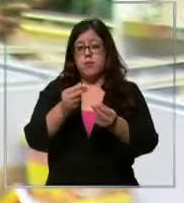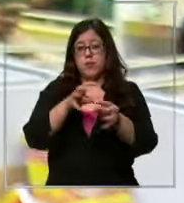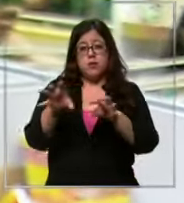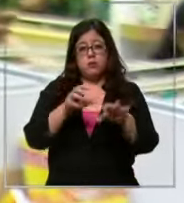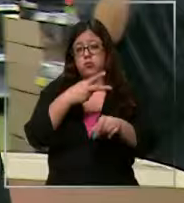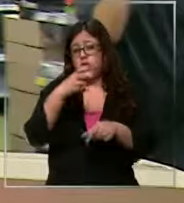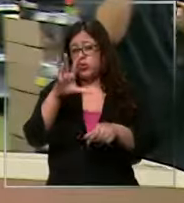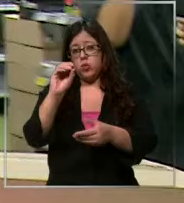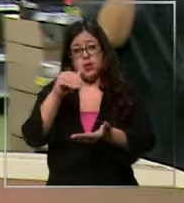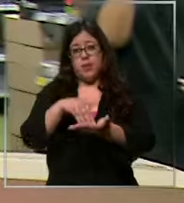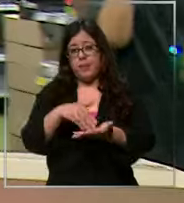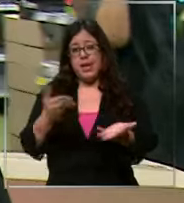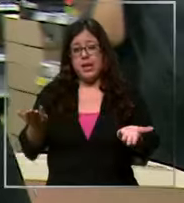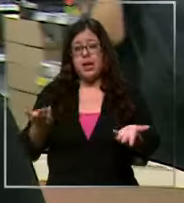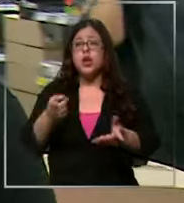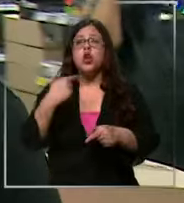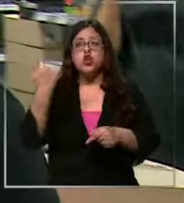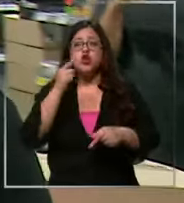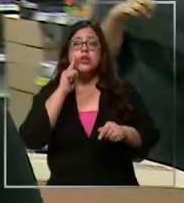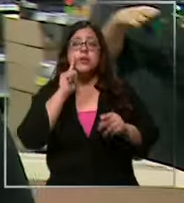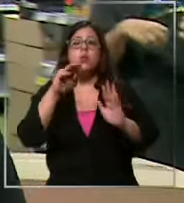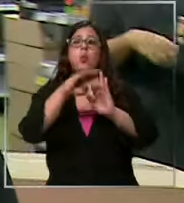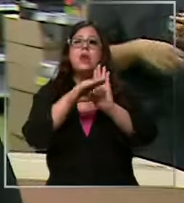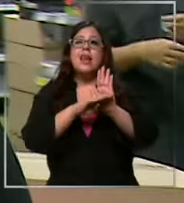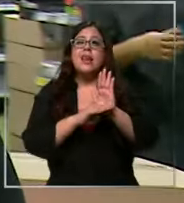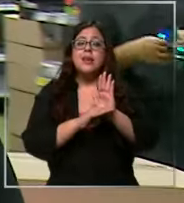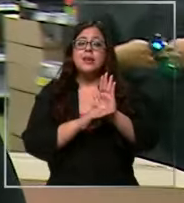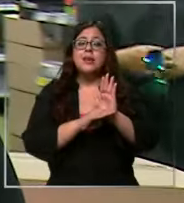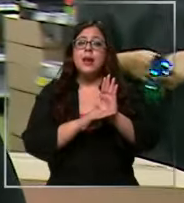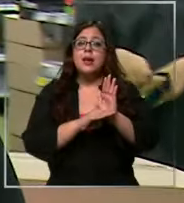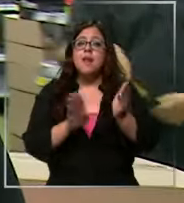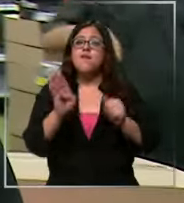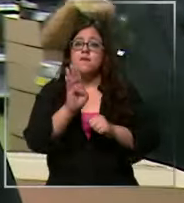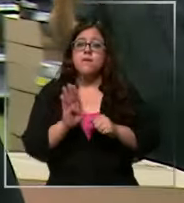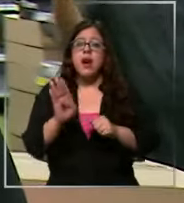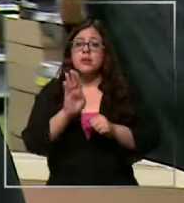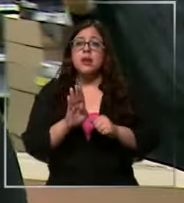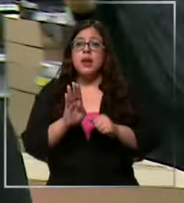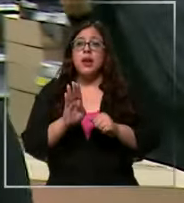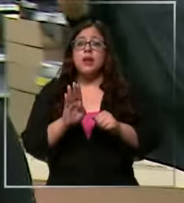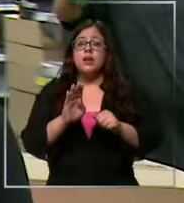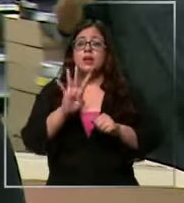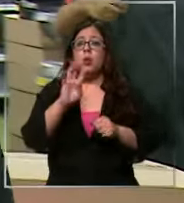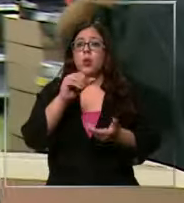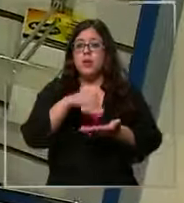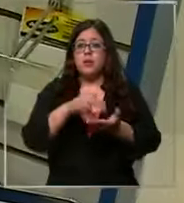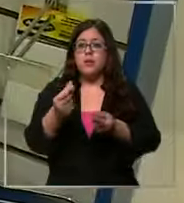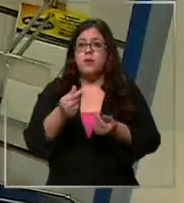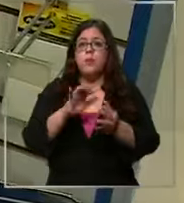Lucas nosotros tenemos una lista base que más o menos está dentro de los 40.000 pesos y lo otro